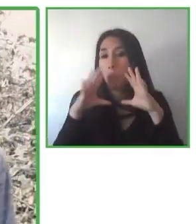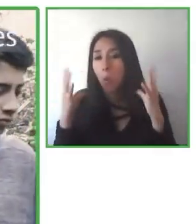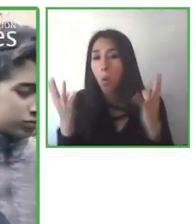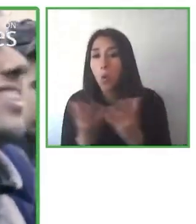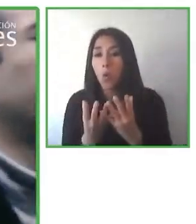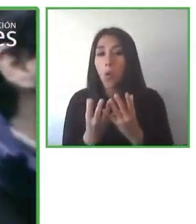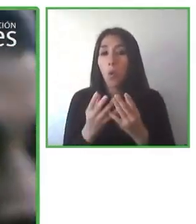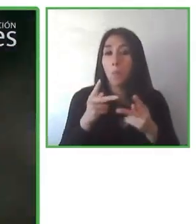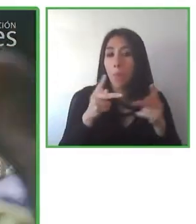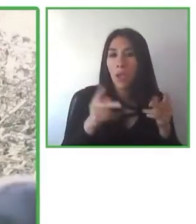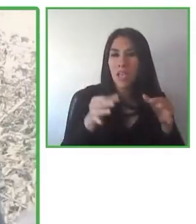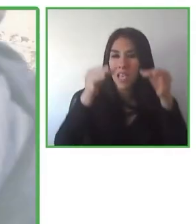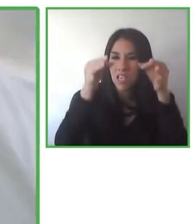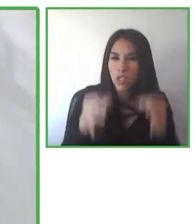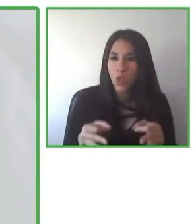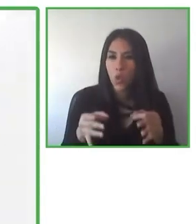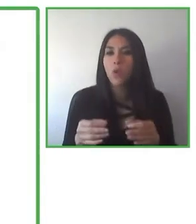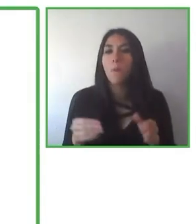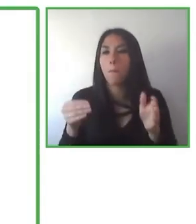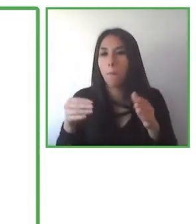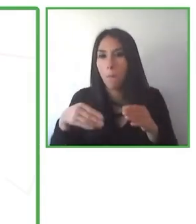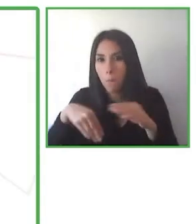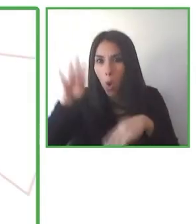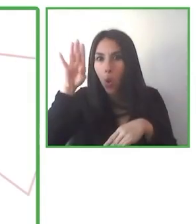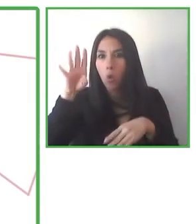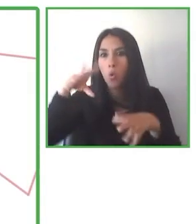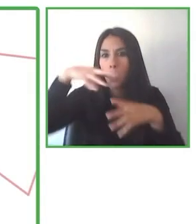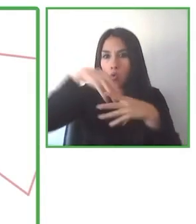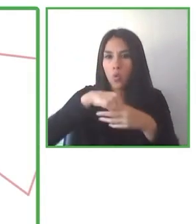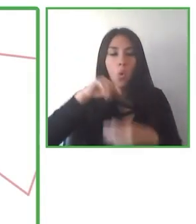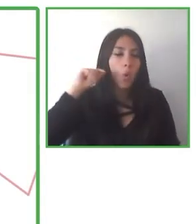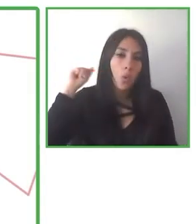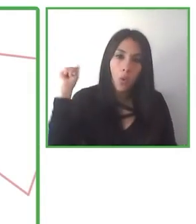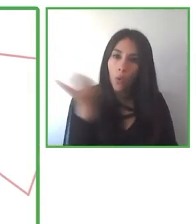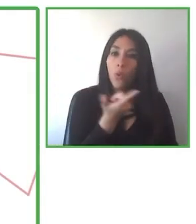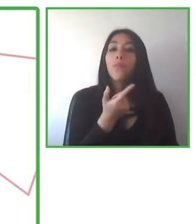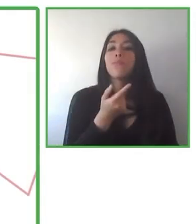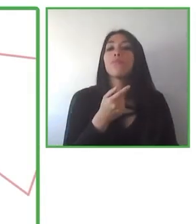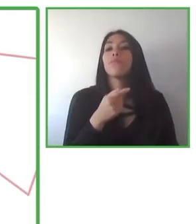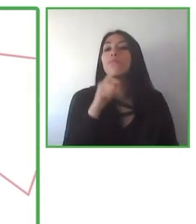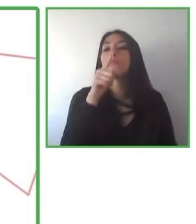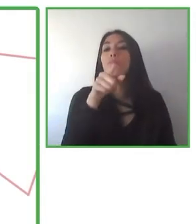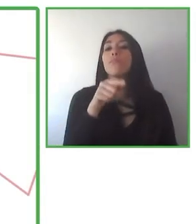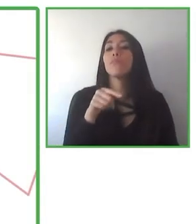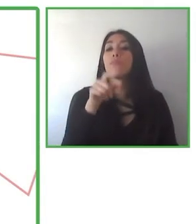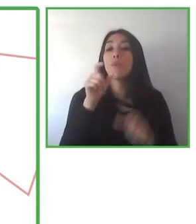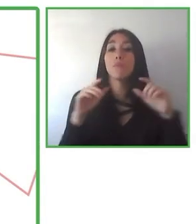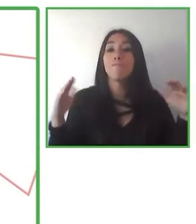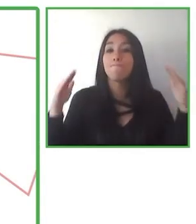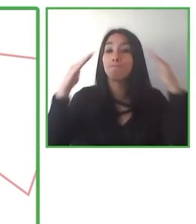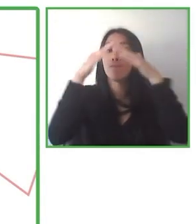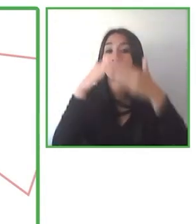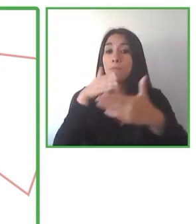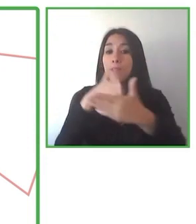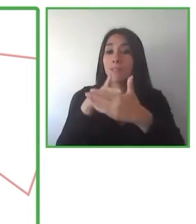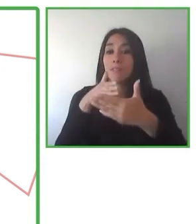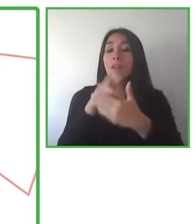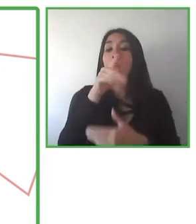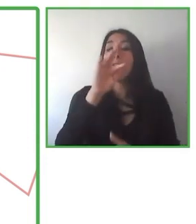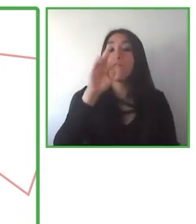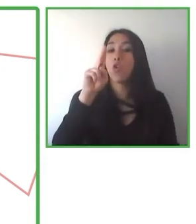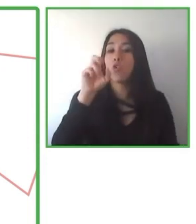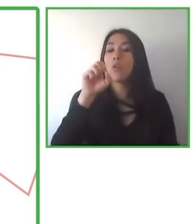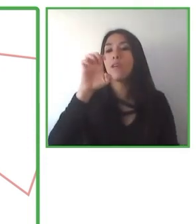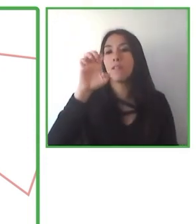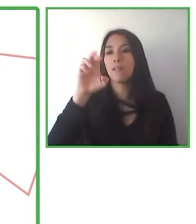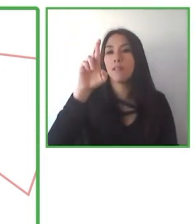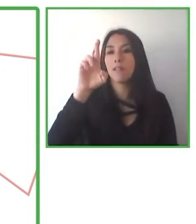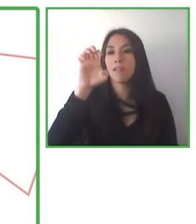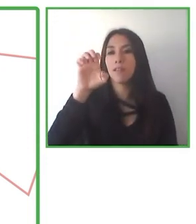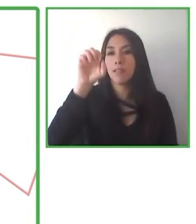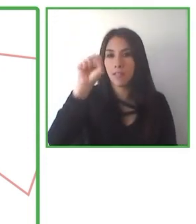viajeros. Creemos que en 2025 más de 10.000 personas con discapacidad habrán viajado con